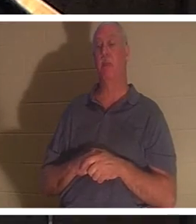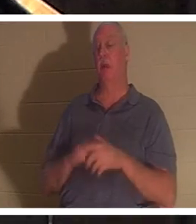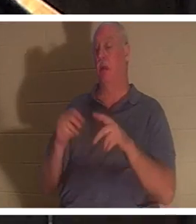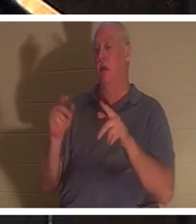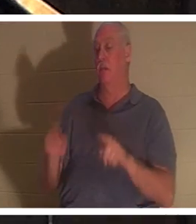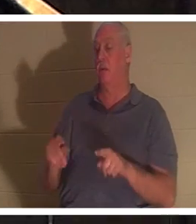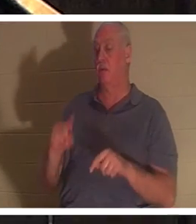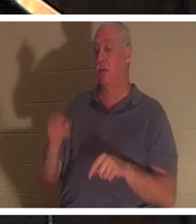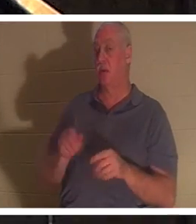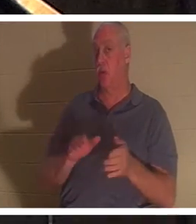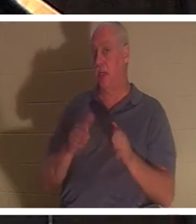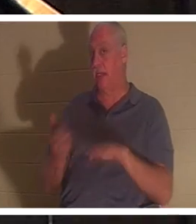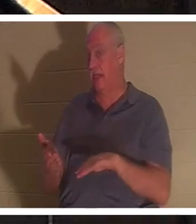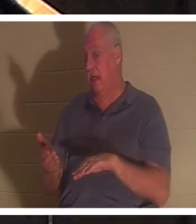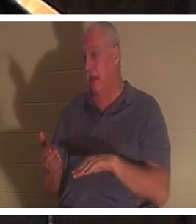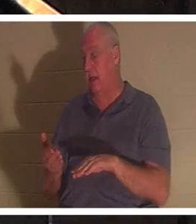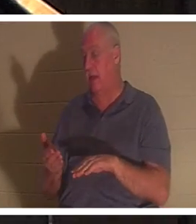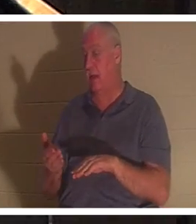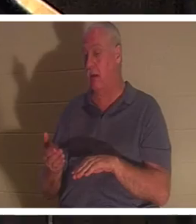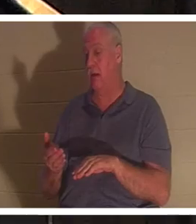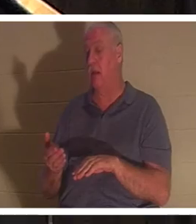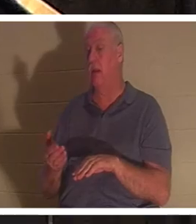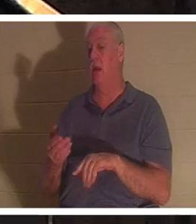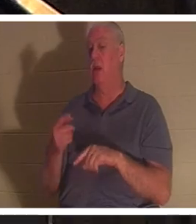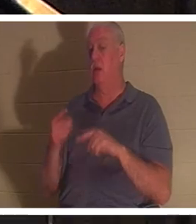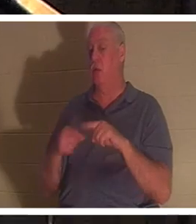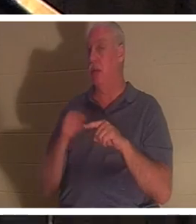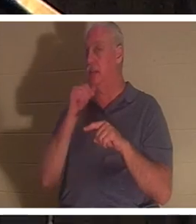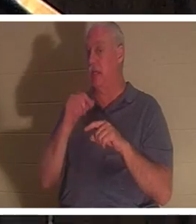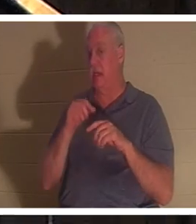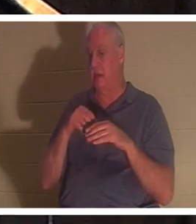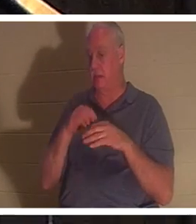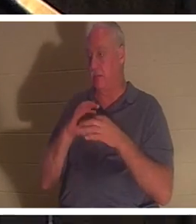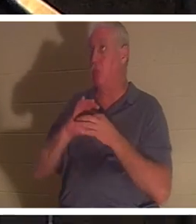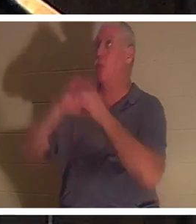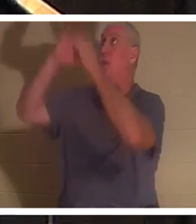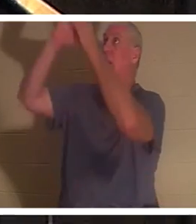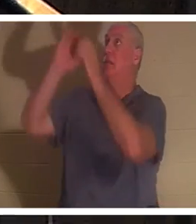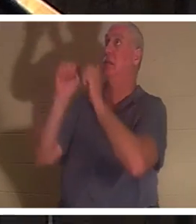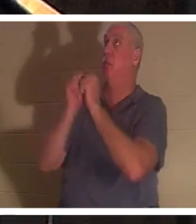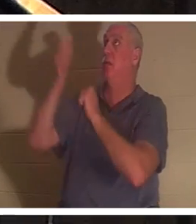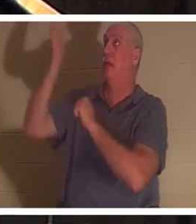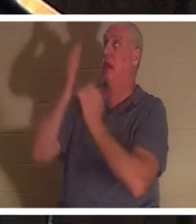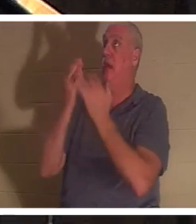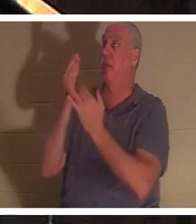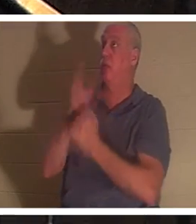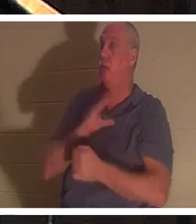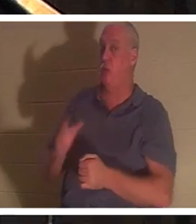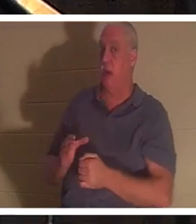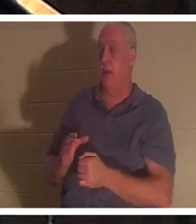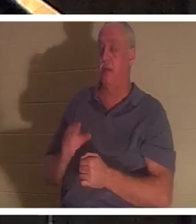キリストを通して神との関係に入っていないときだけです。エペソ人への手紙 2 章